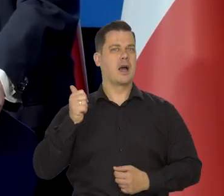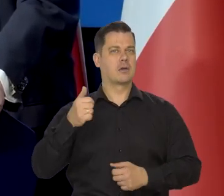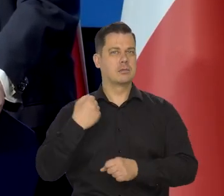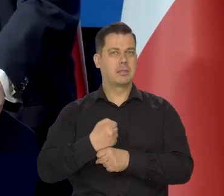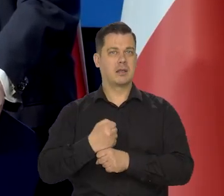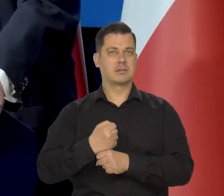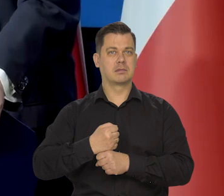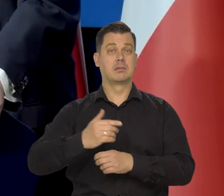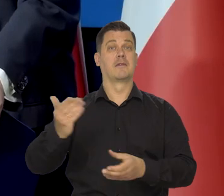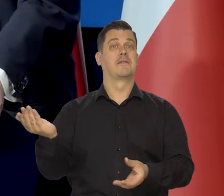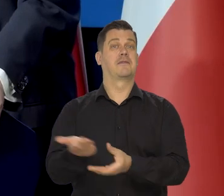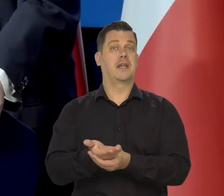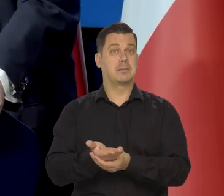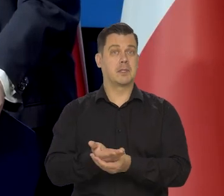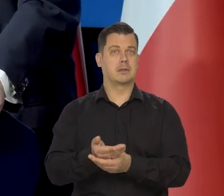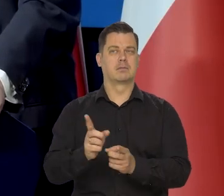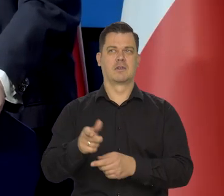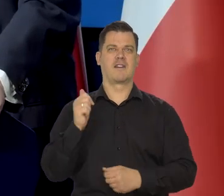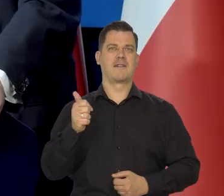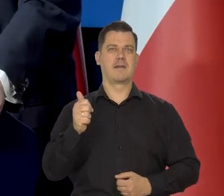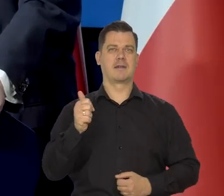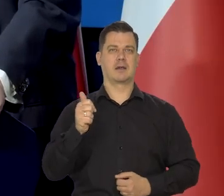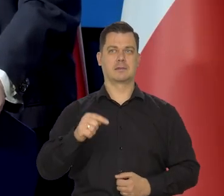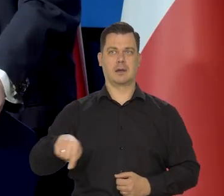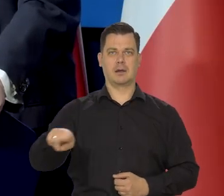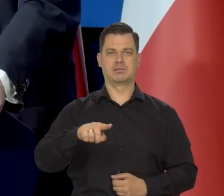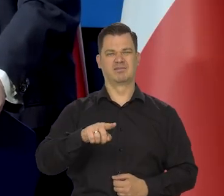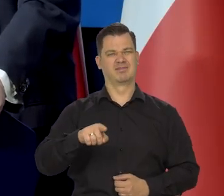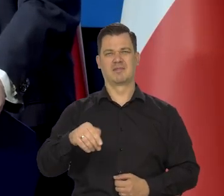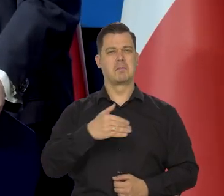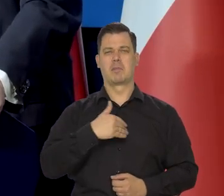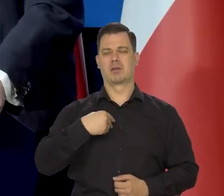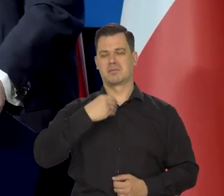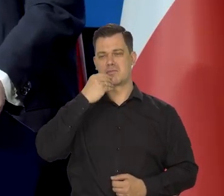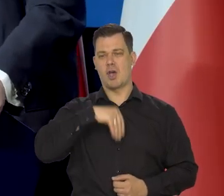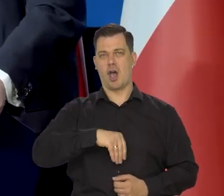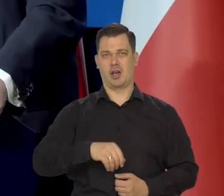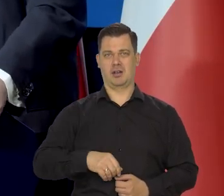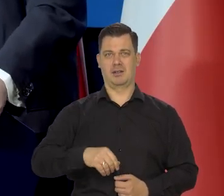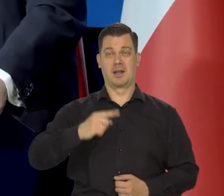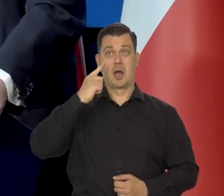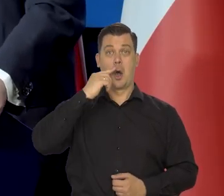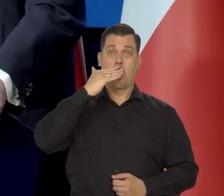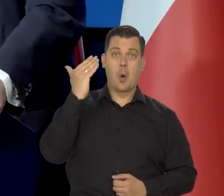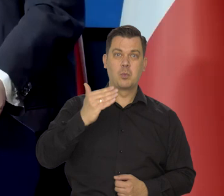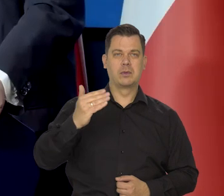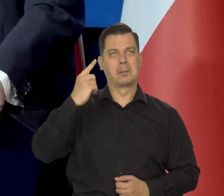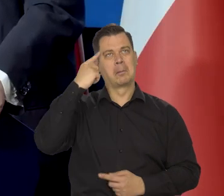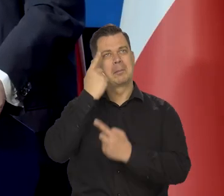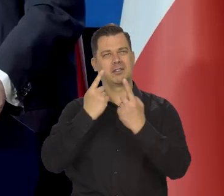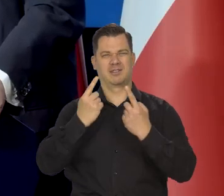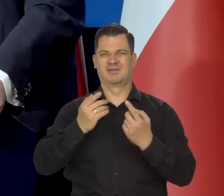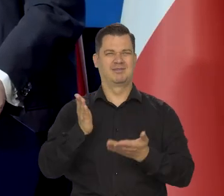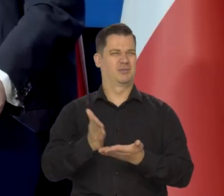w jakości pracy przedsiębiorców i wykwalifikowanych pracowników. Nie ma śladów, komunizm oni w mentalności zwykłych ludzi.